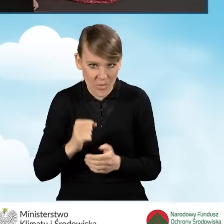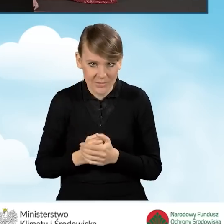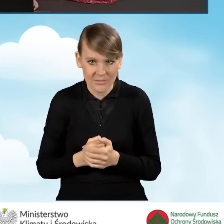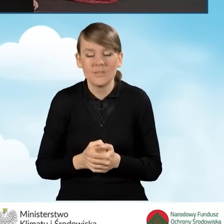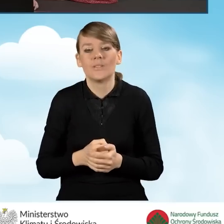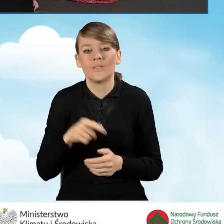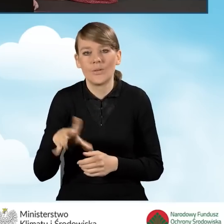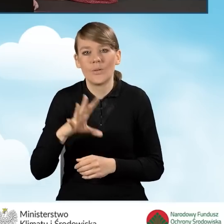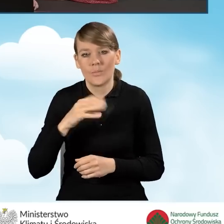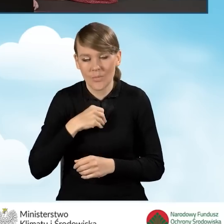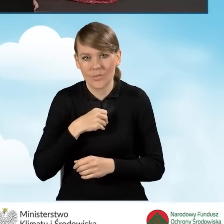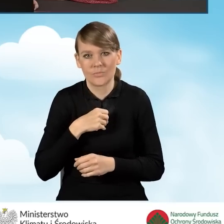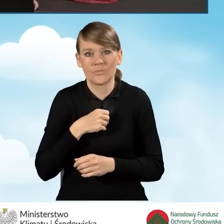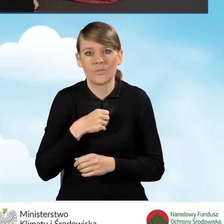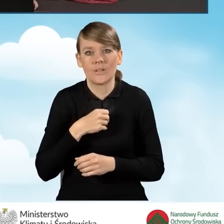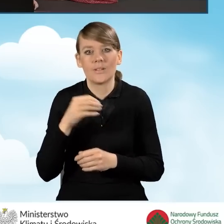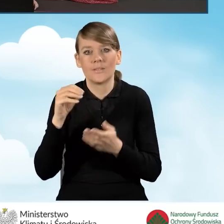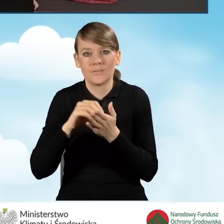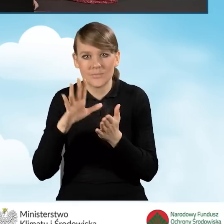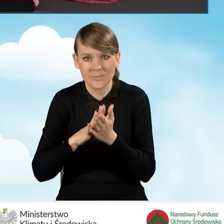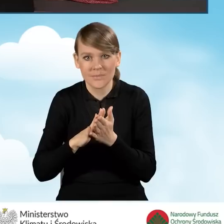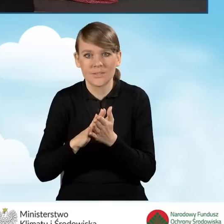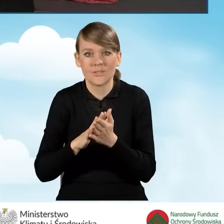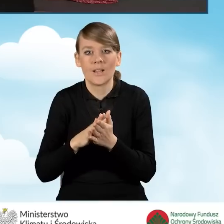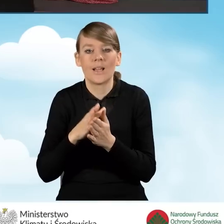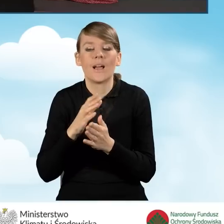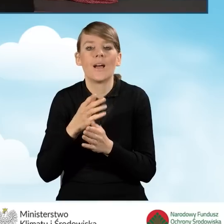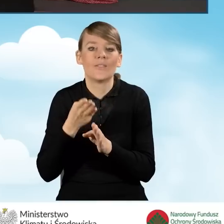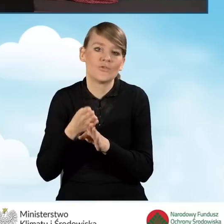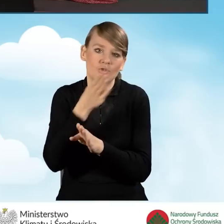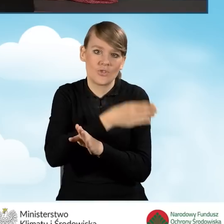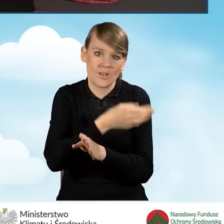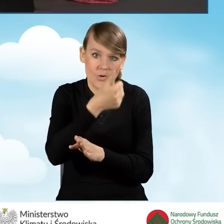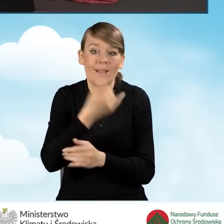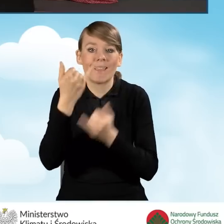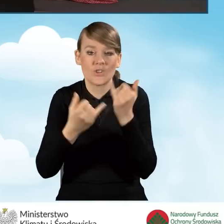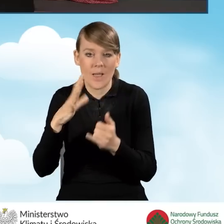Możemy wpisać rok poprzedzający, o ile rozliczyliśmy podatek PIT.